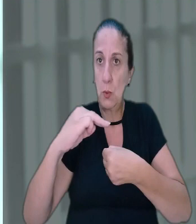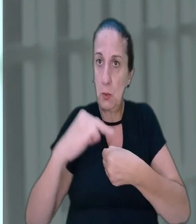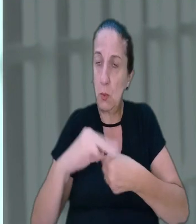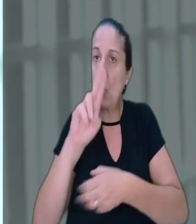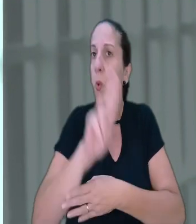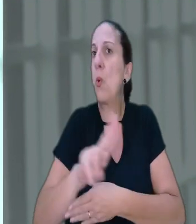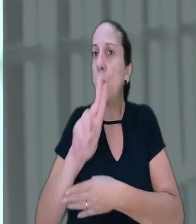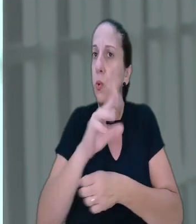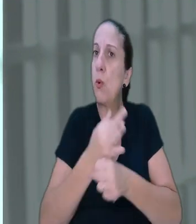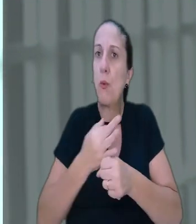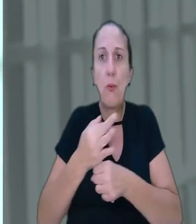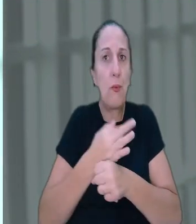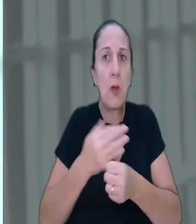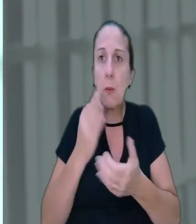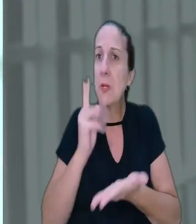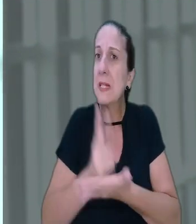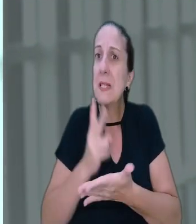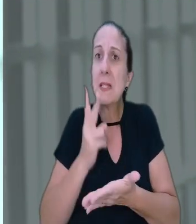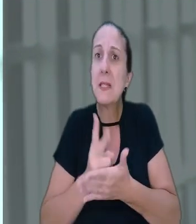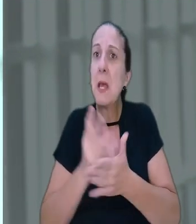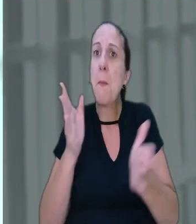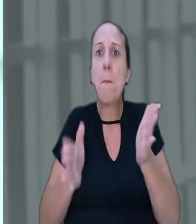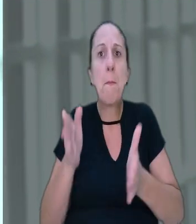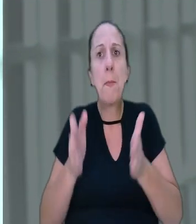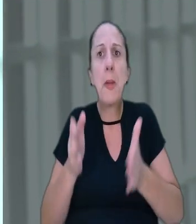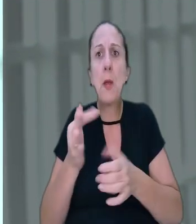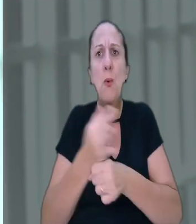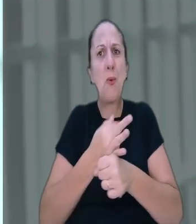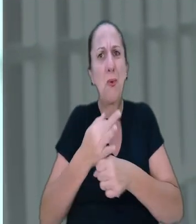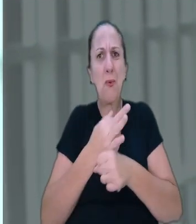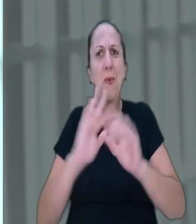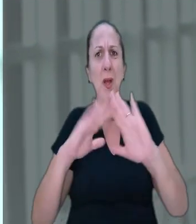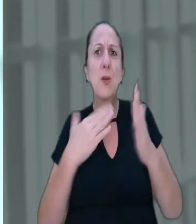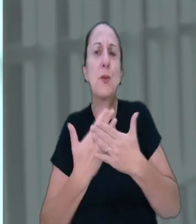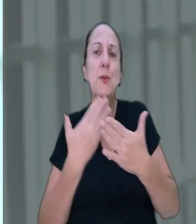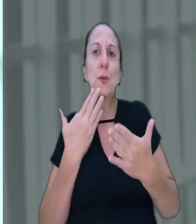usufruía das férias todos os anos durante o período de recesso escolar da rede pública